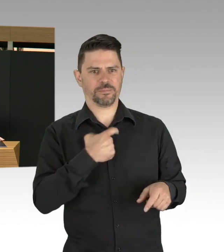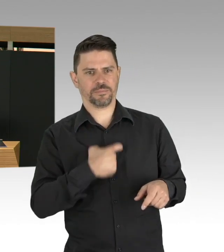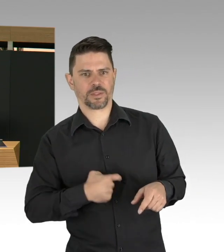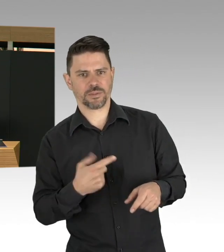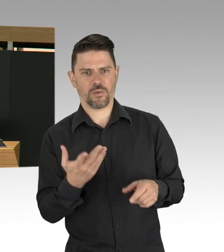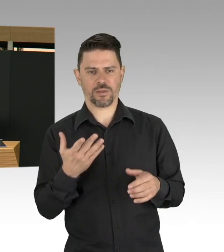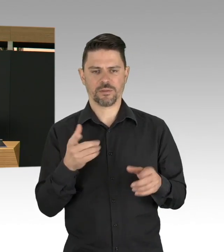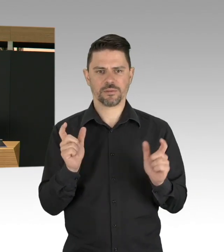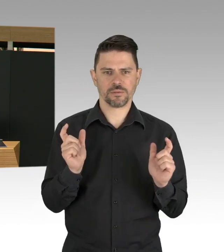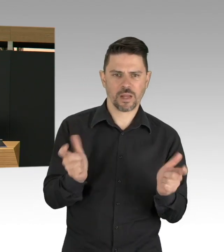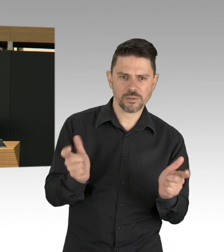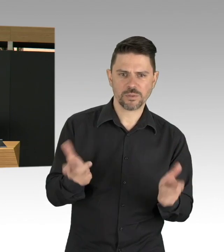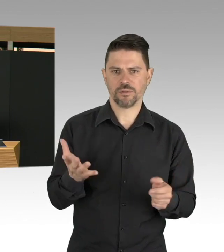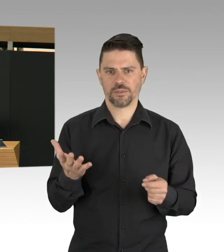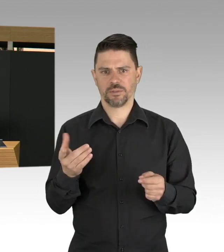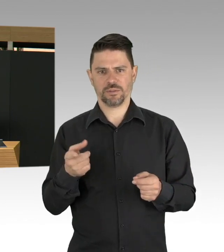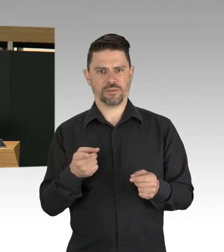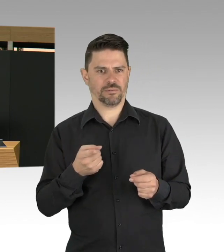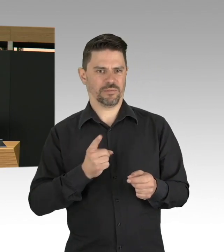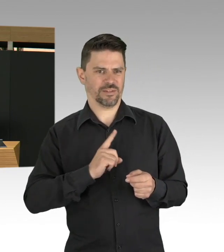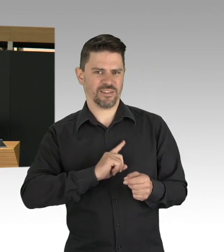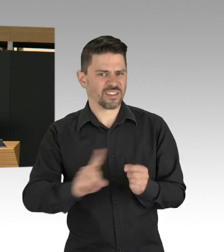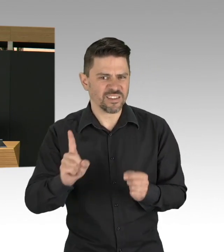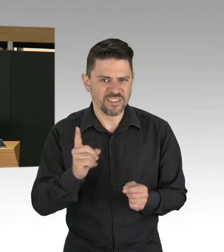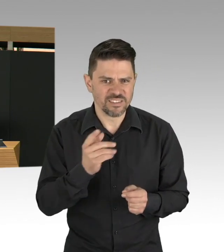Und da spielt natürlich auch viel Emotionalität eine Rolle, keine Frage.